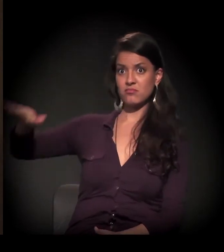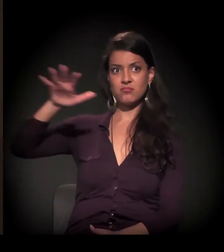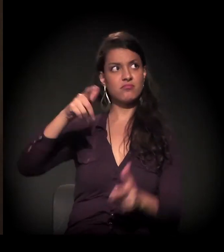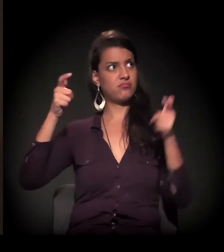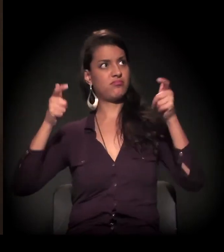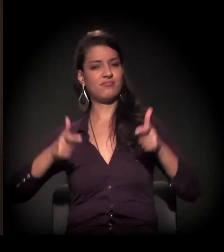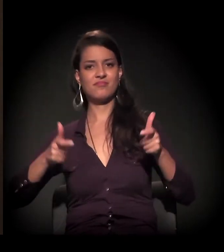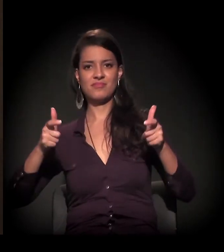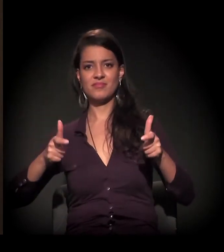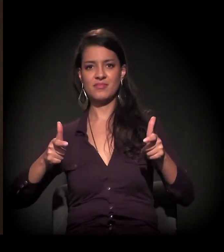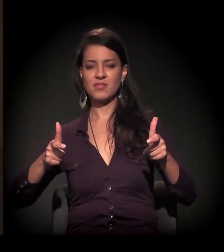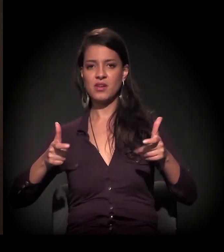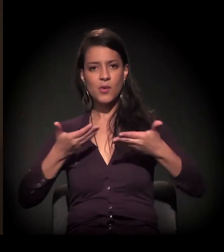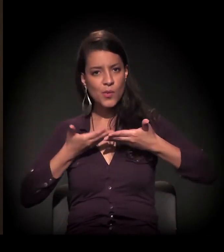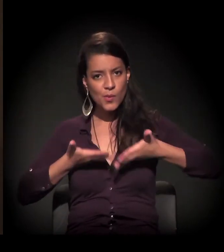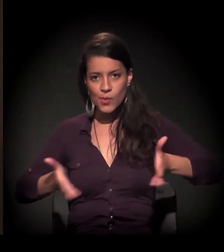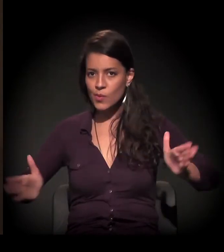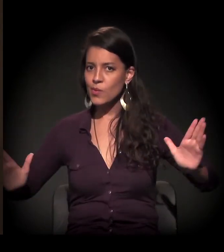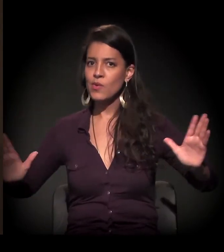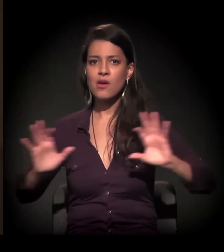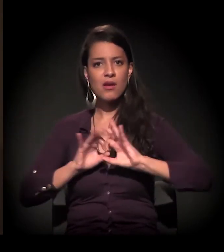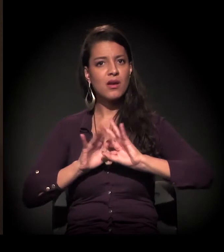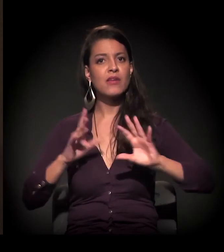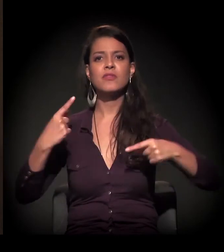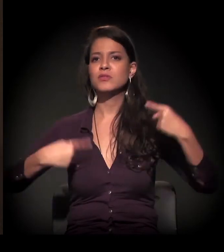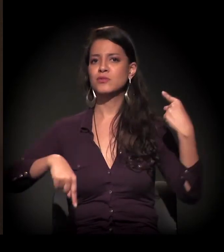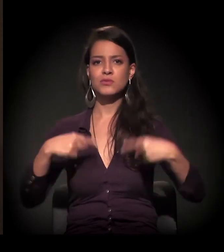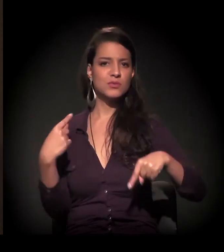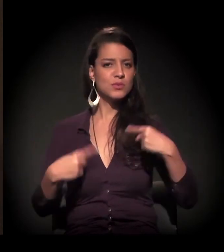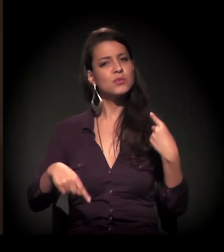abre todo esse espaço de discussão,